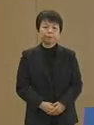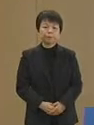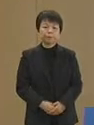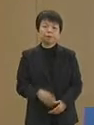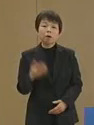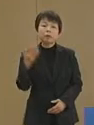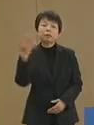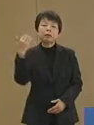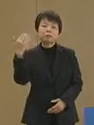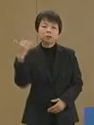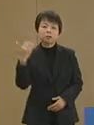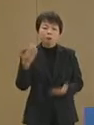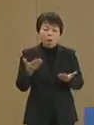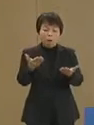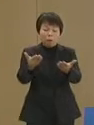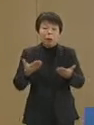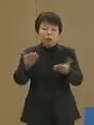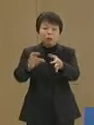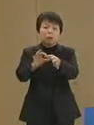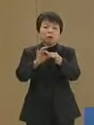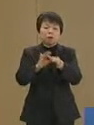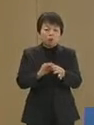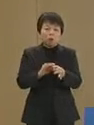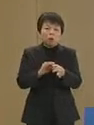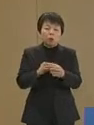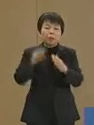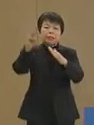先日の大震災による 被災者の皆さま